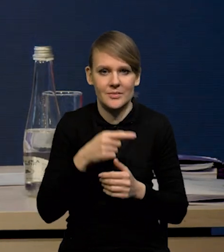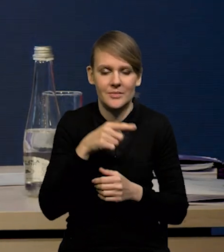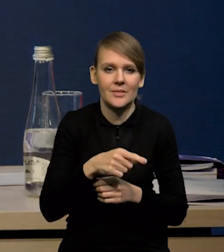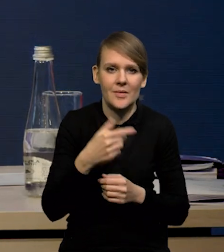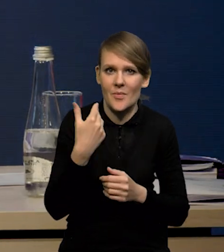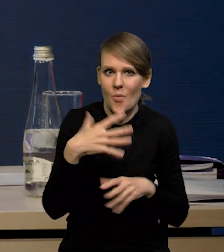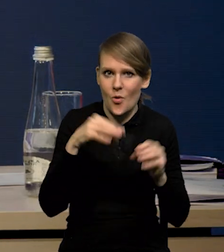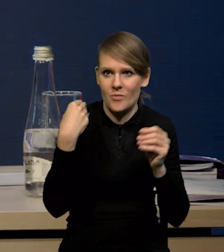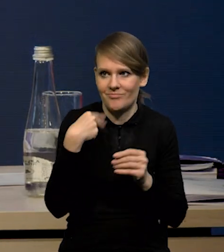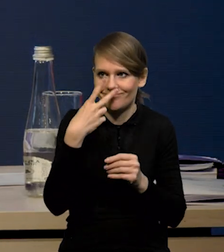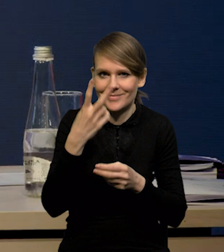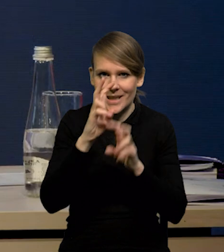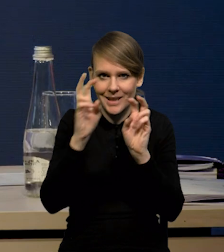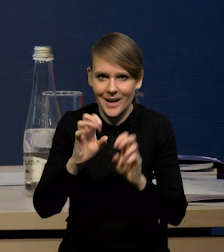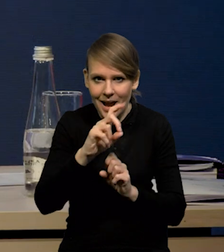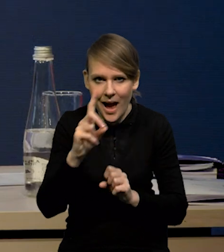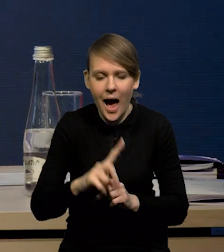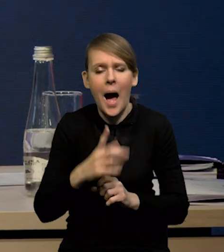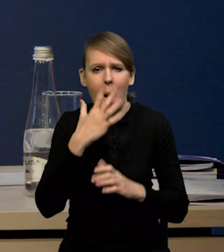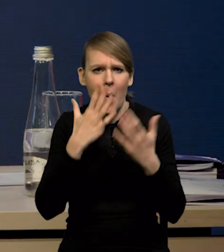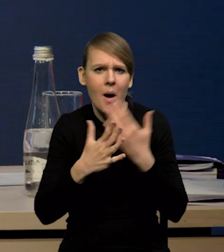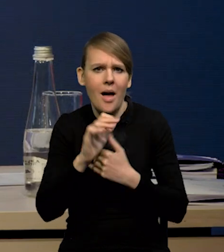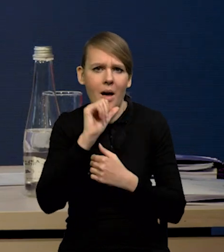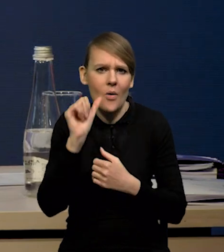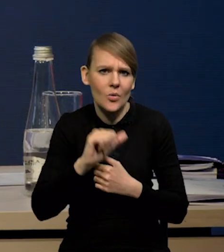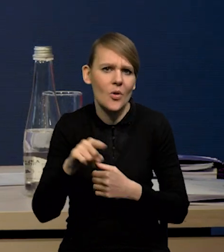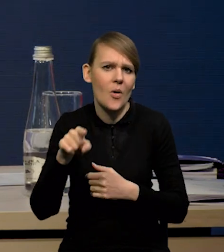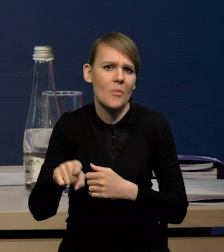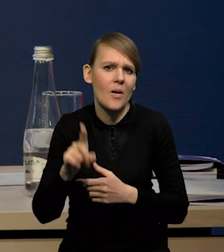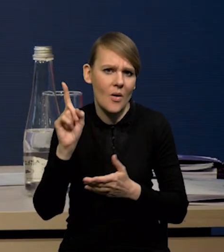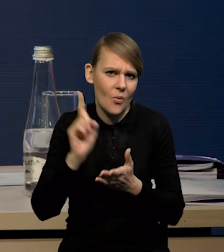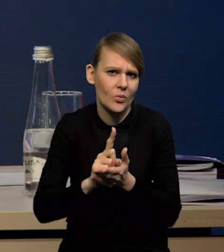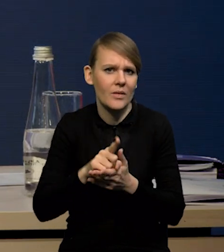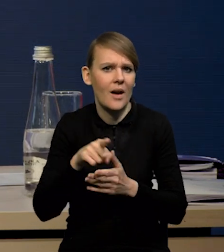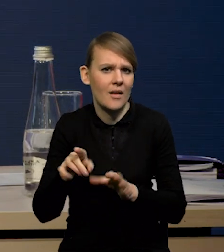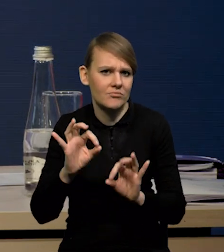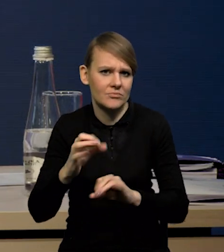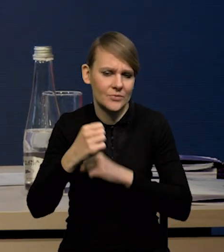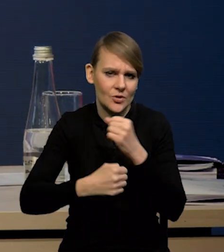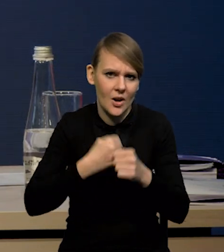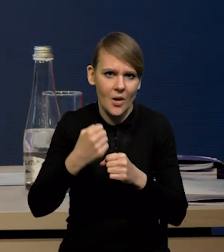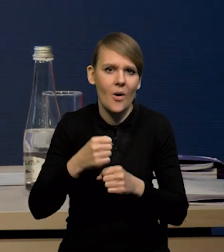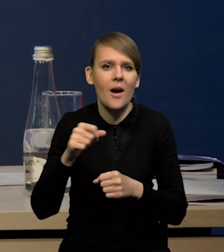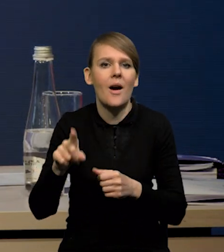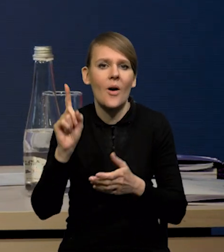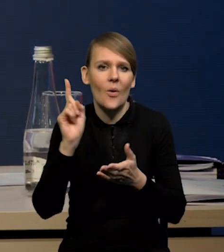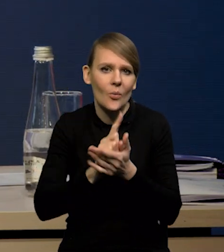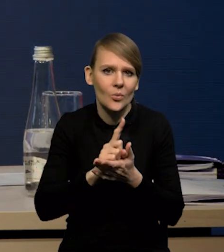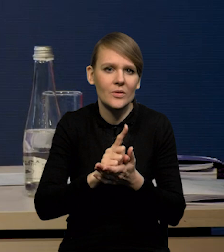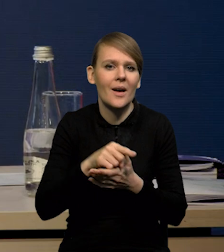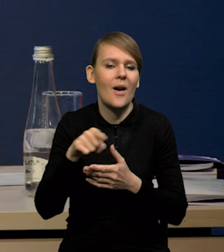kryzys gazowy. Okazuje się, że Europa bardzo sprawnie zareagowała na ten kryzys. Po pierwsze, udało się rozbudować moce wytwórcze,